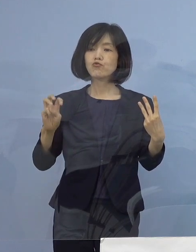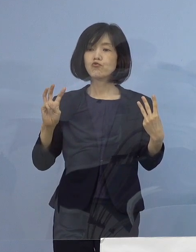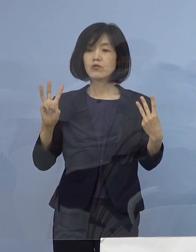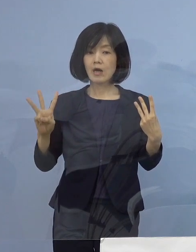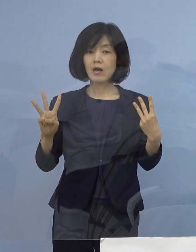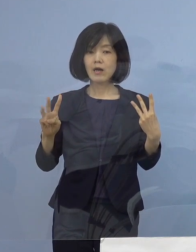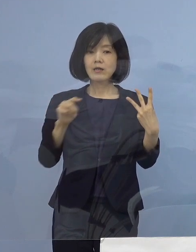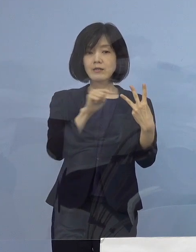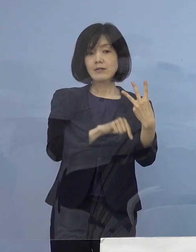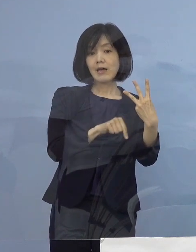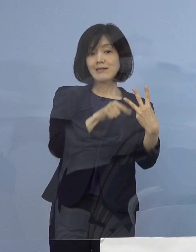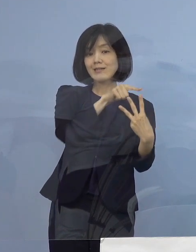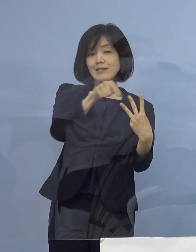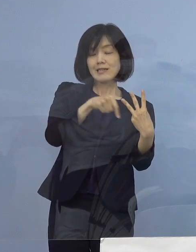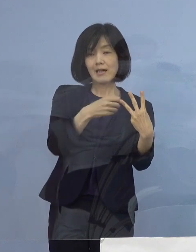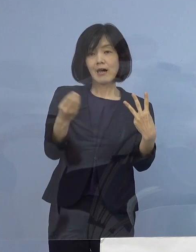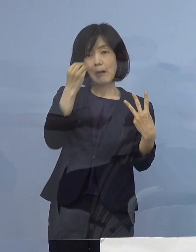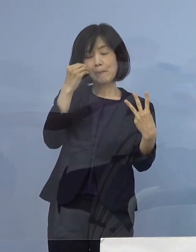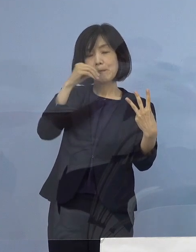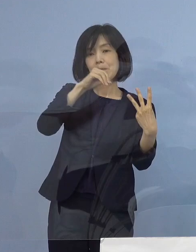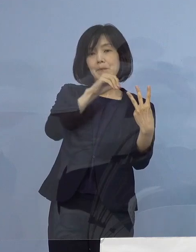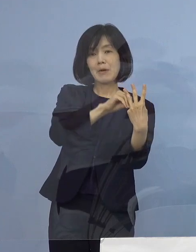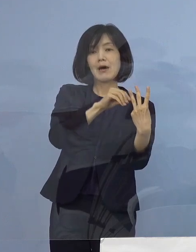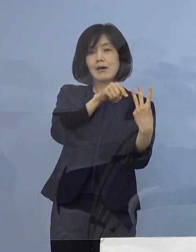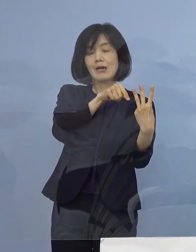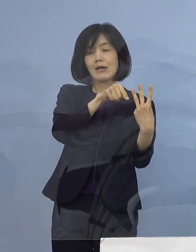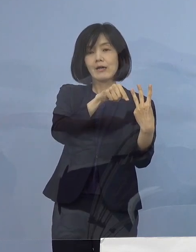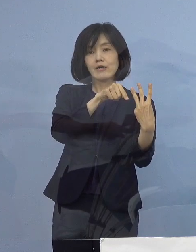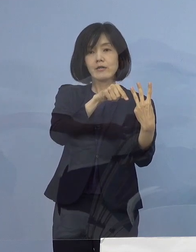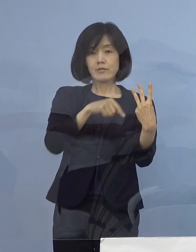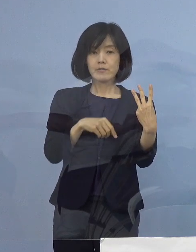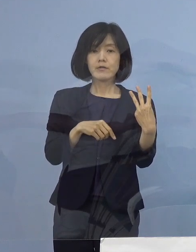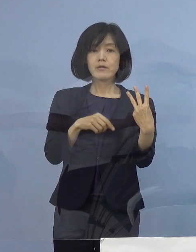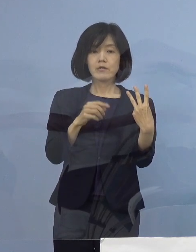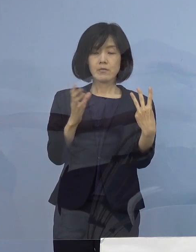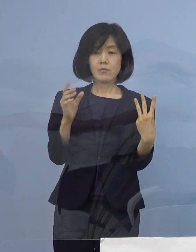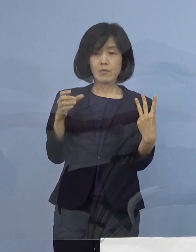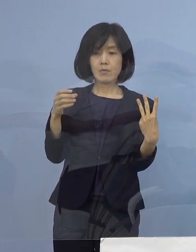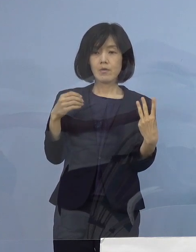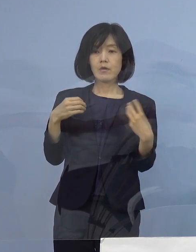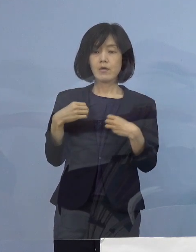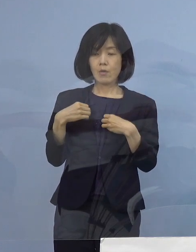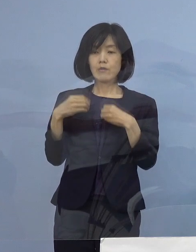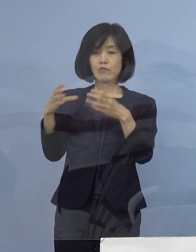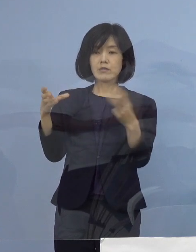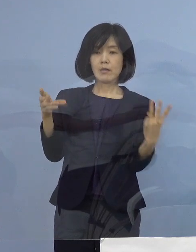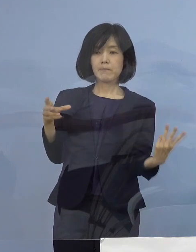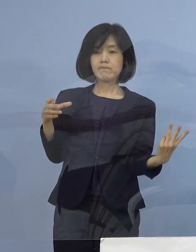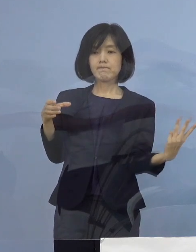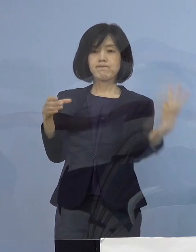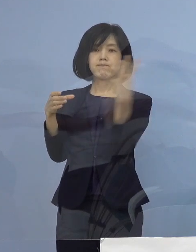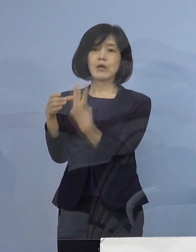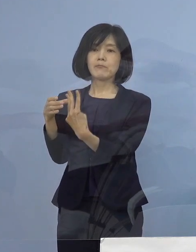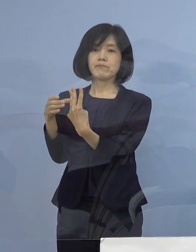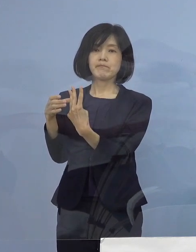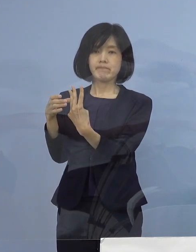3名の陽性が確認されましたので この3名を関連クラスターに加えることとし